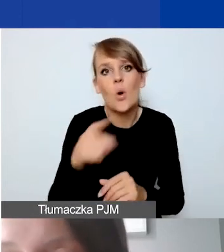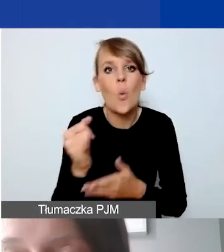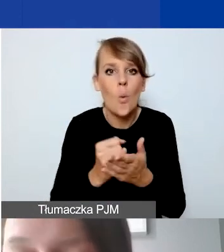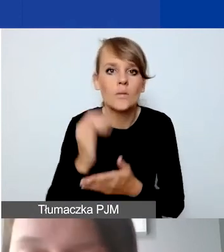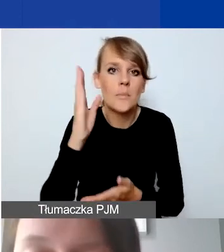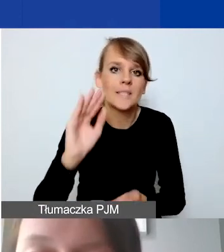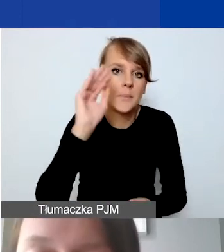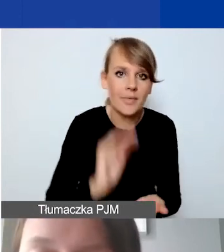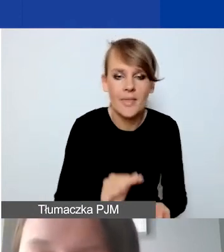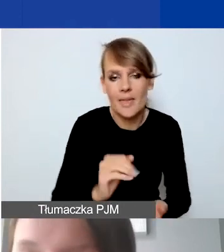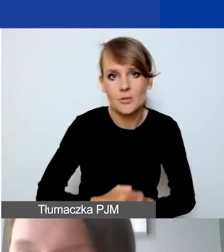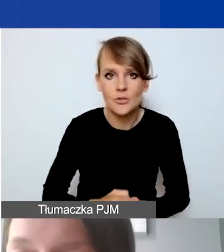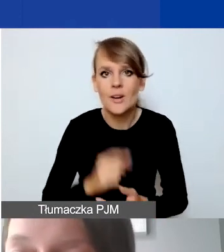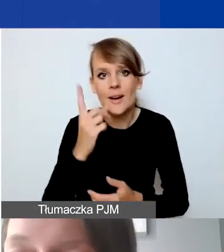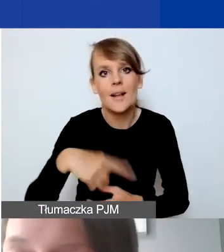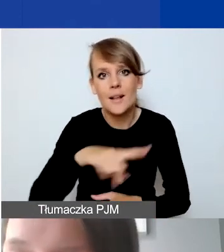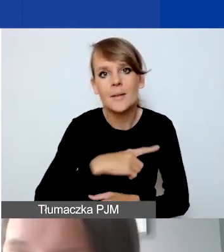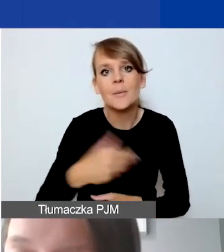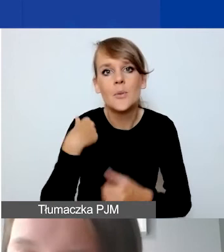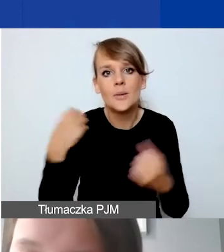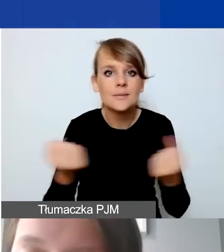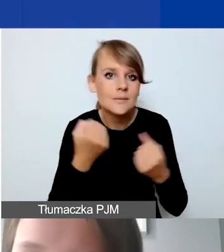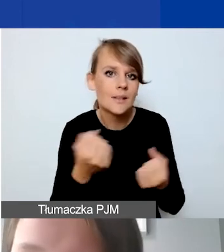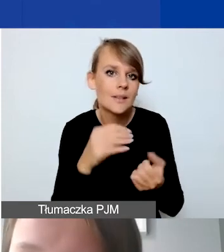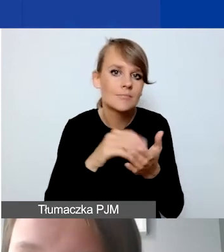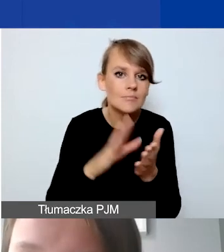Natomiast starałyśmy się go określić tak w miarę realistycznie.